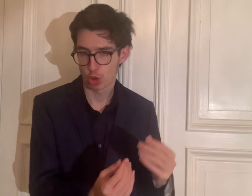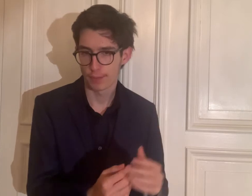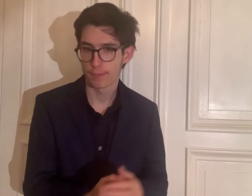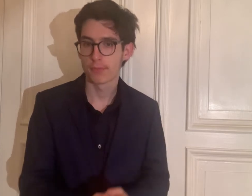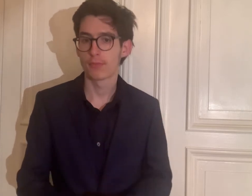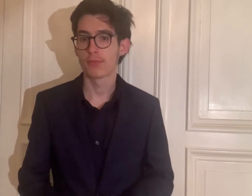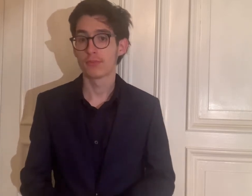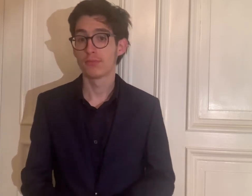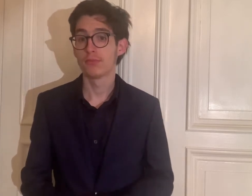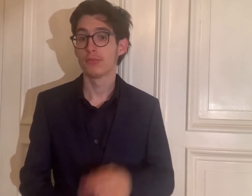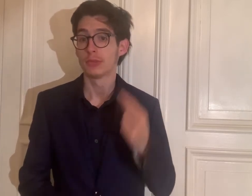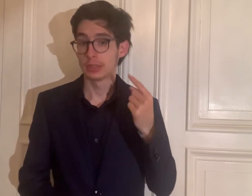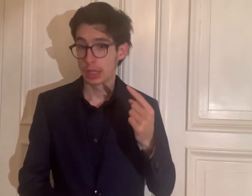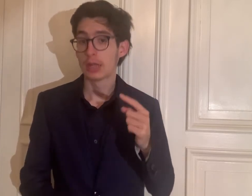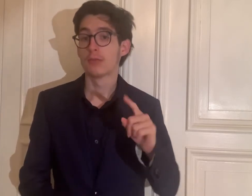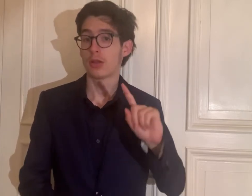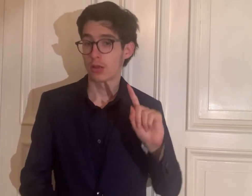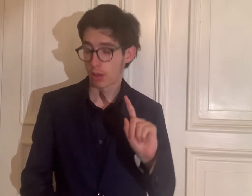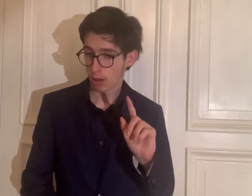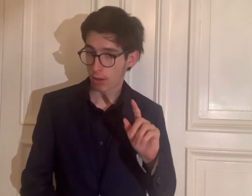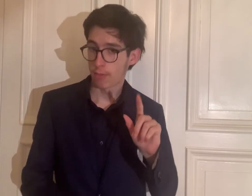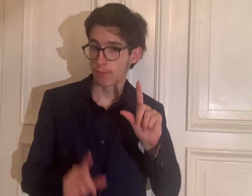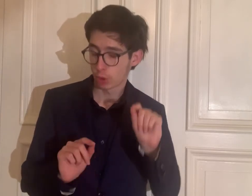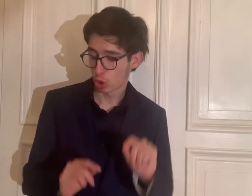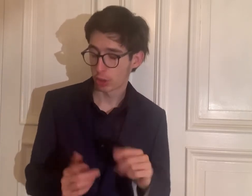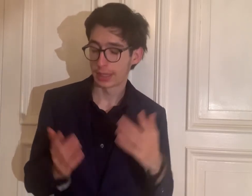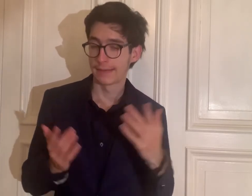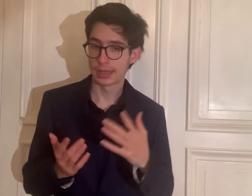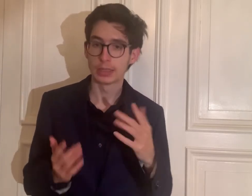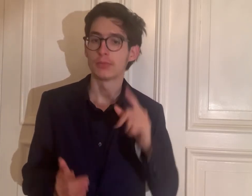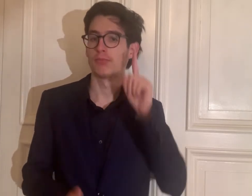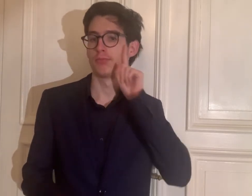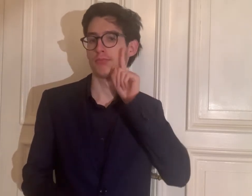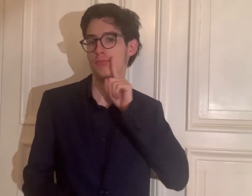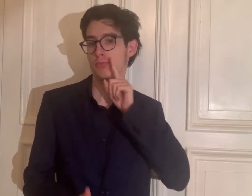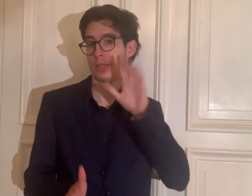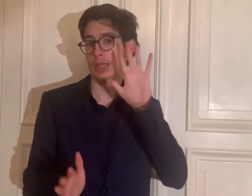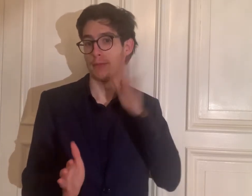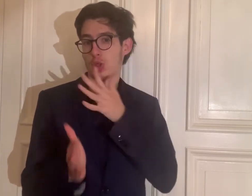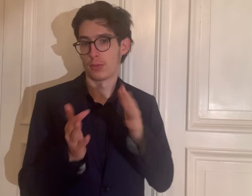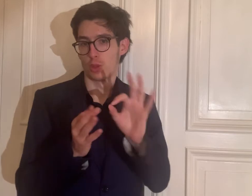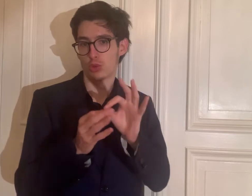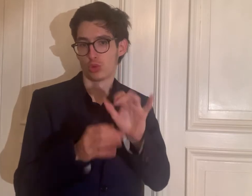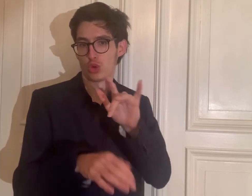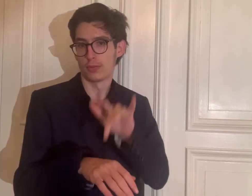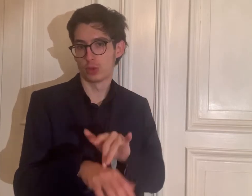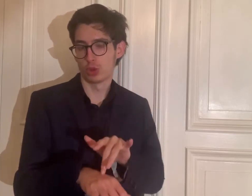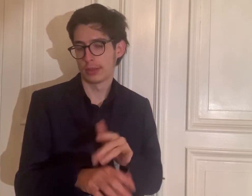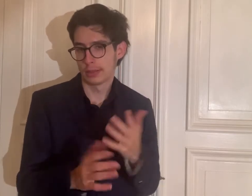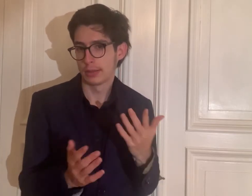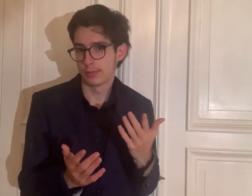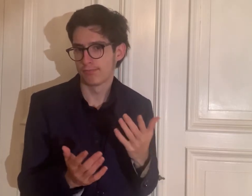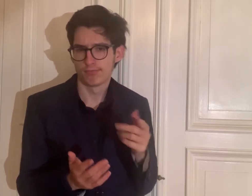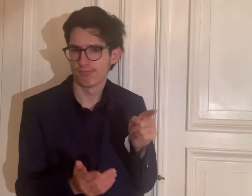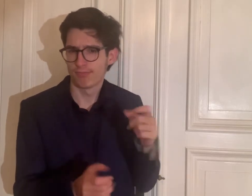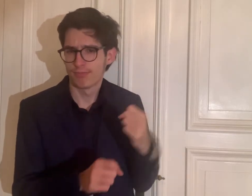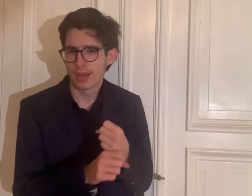Sie ist also eine taube Gebärdensprachdolmetscherin.